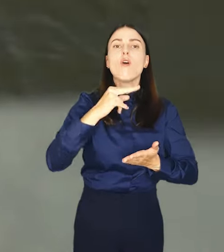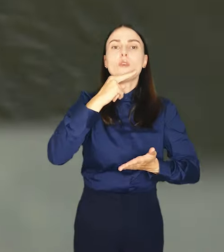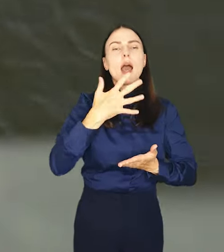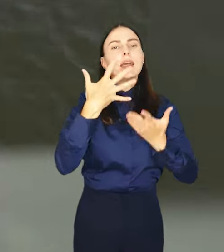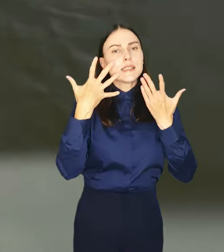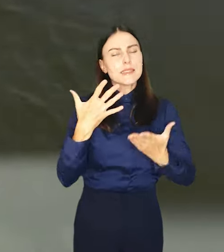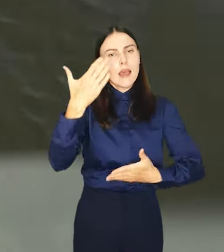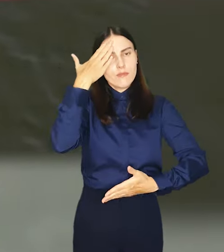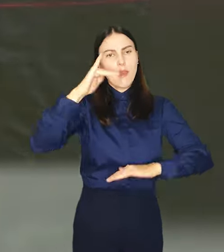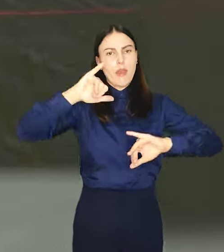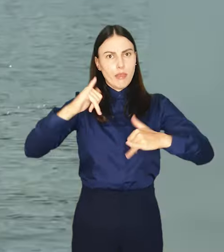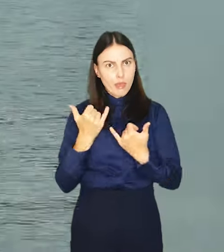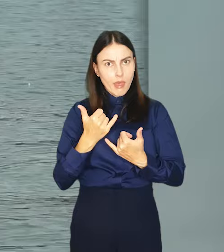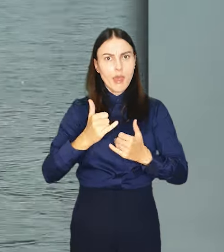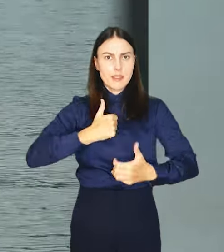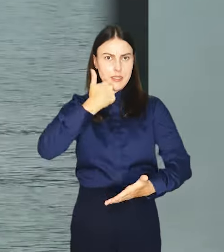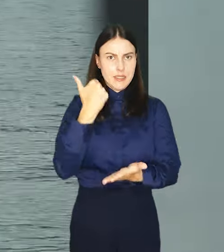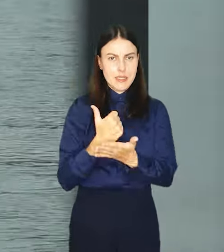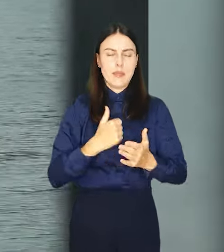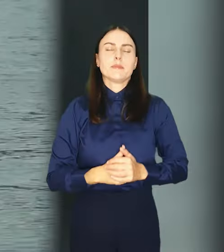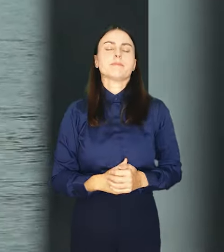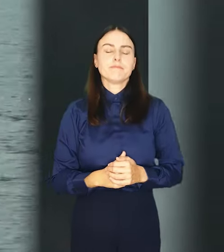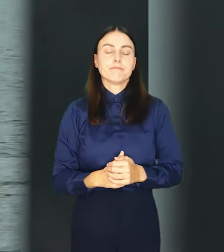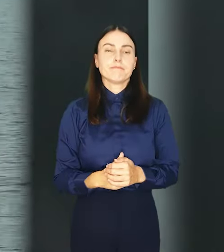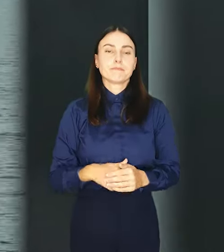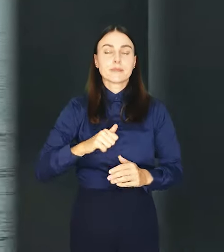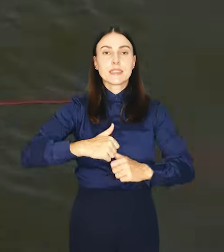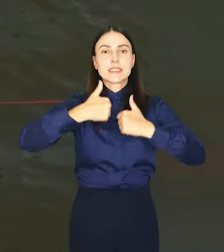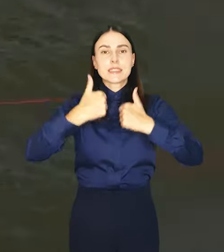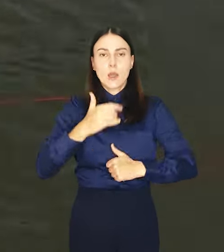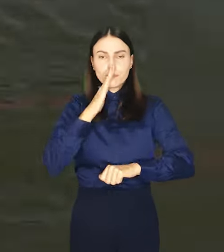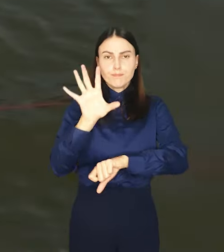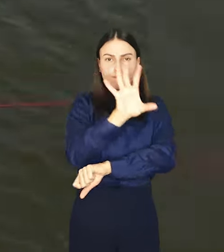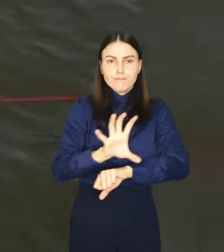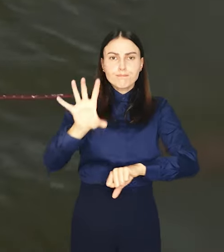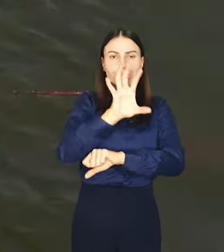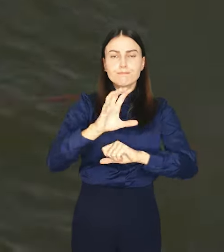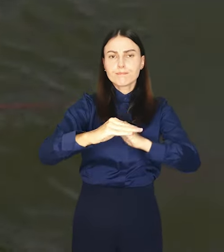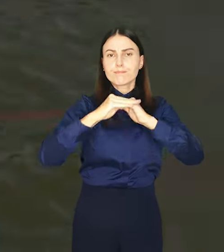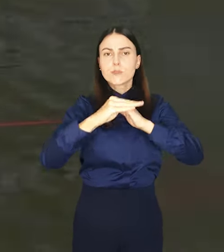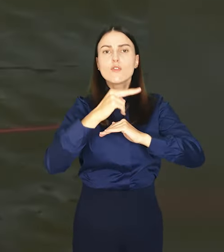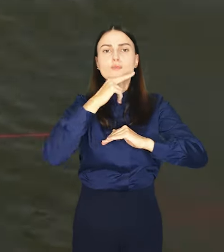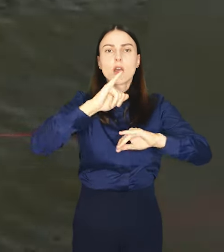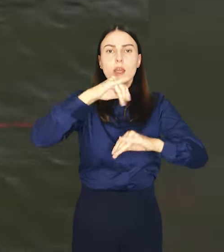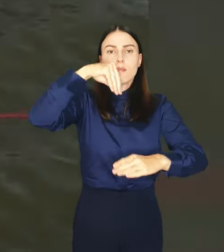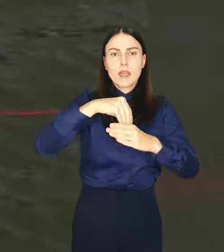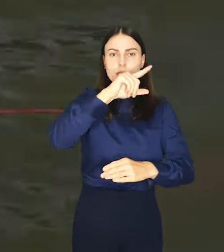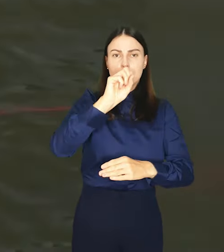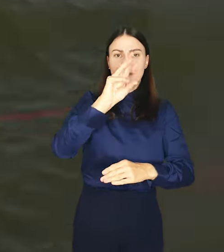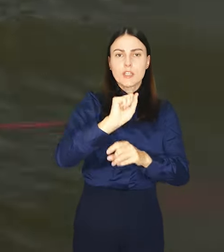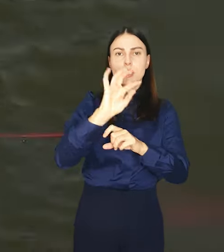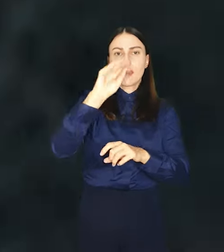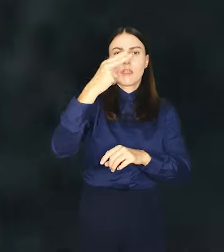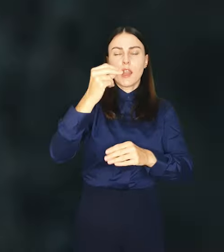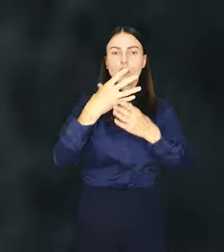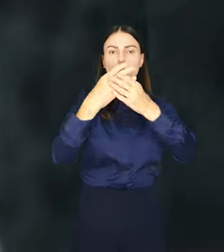to chce wiedzieć jaka ona jest. Stały monitoring parametrów wody takich jak zawiesina, tlen rozpuszczony,